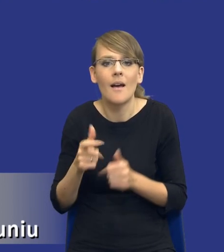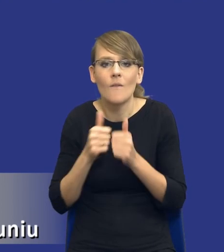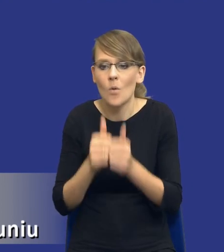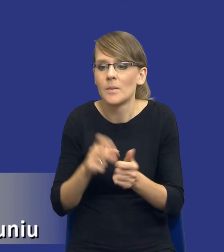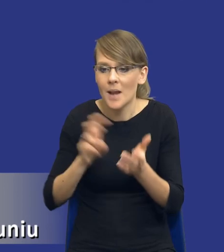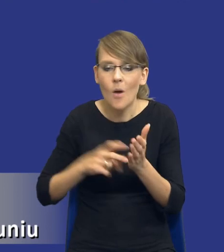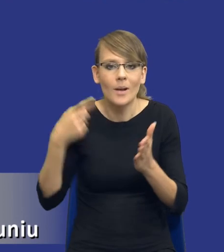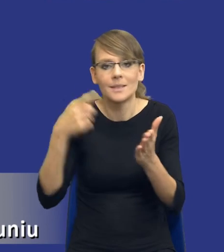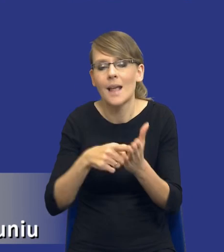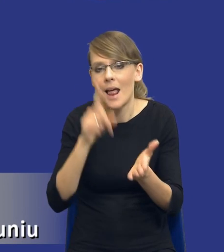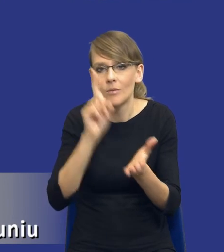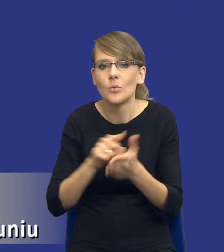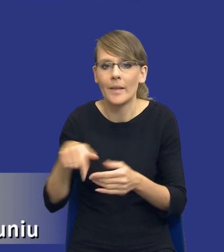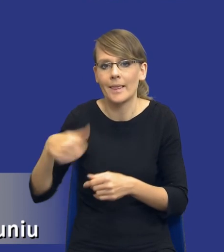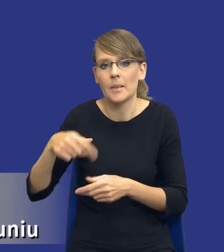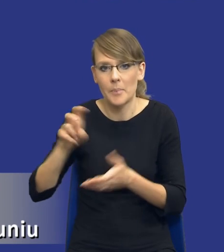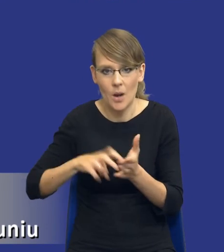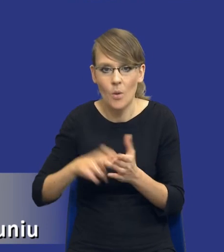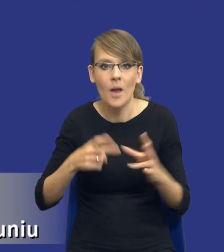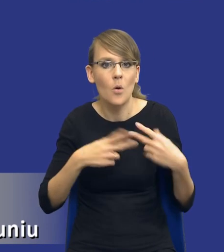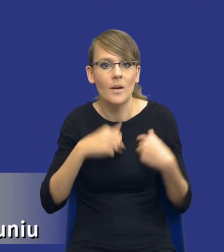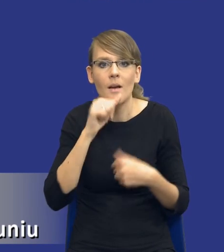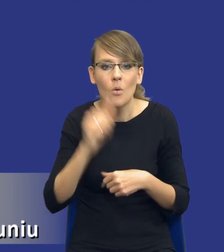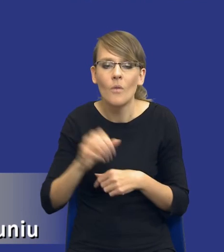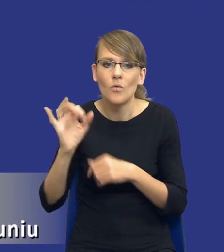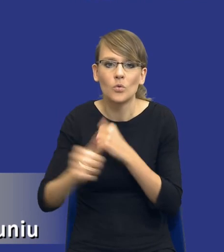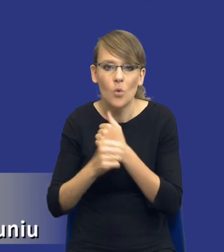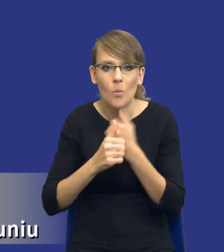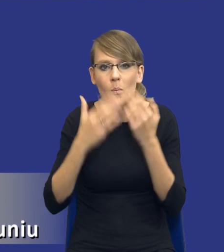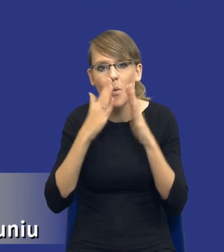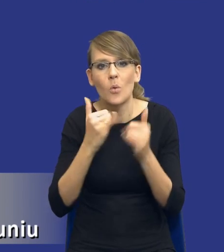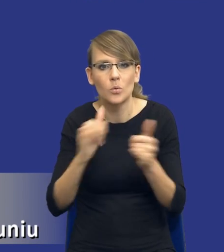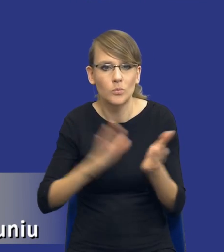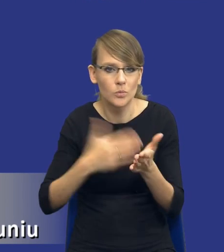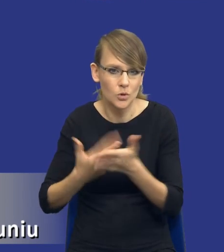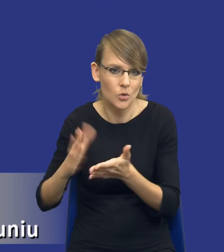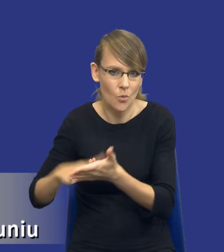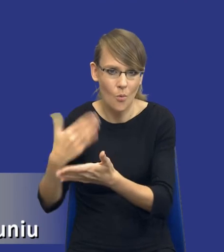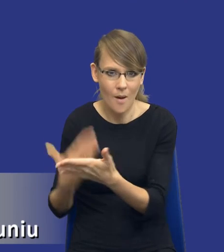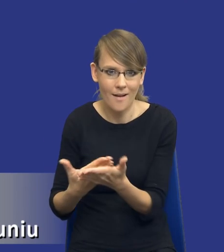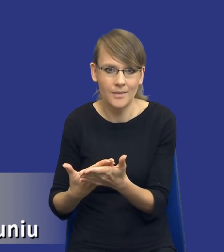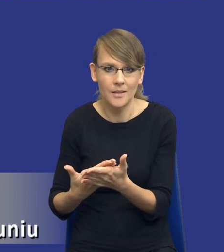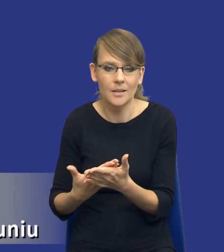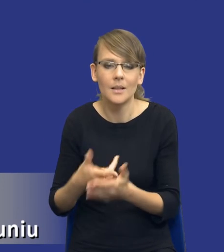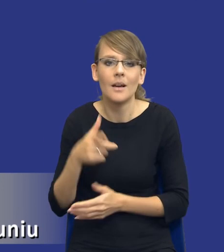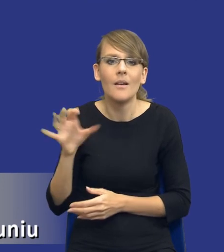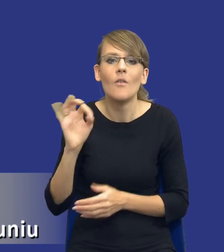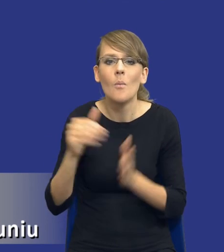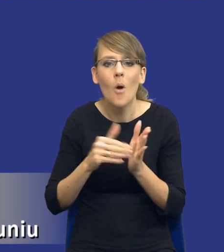I Komisja Europejska pokazuje w tym dokumencie różnego rodzaju przykłady takich, identyfikowania takich potrzeb.